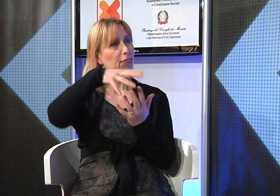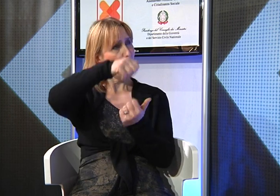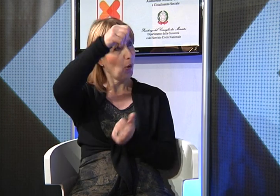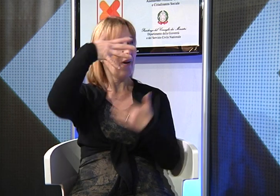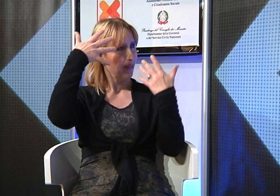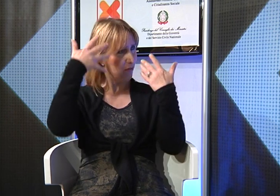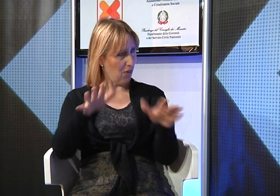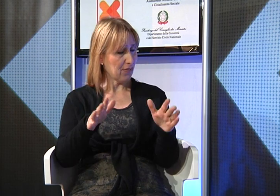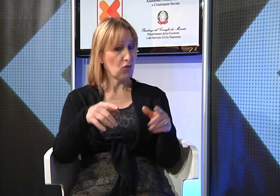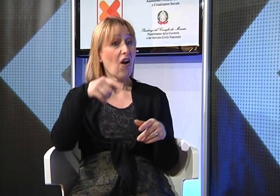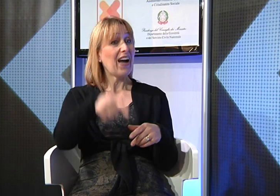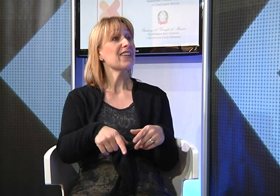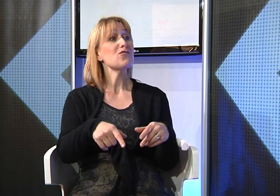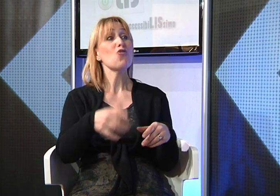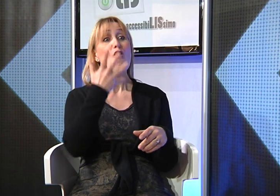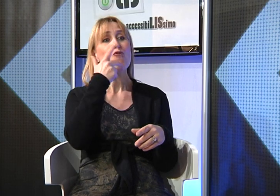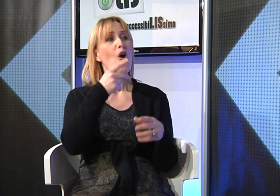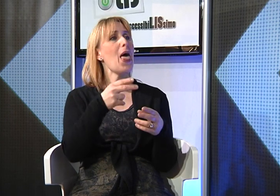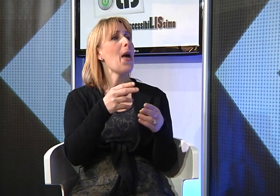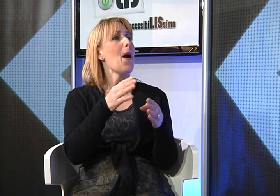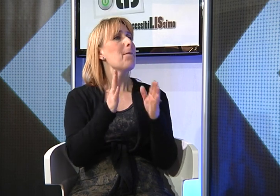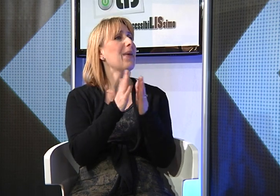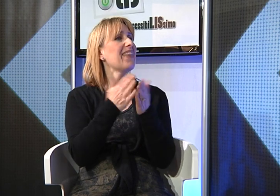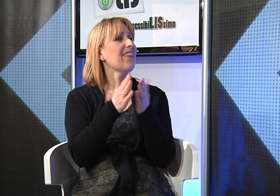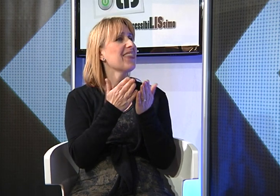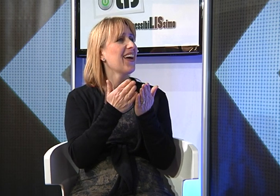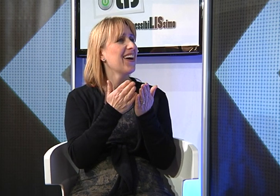Quest'anno si è diplomata, vorrebbe prendere la patente